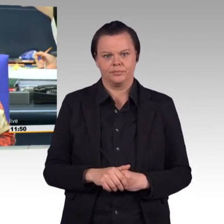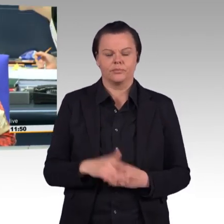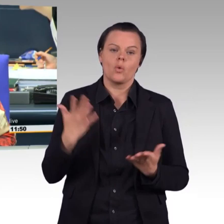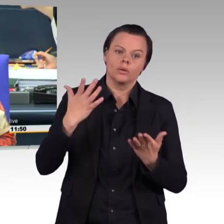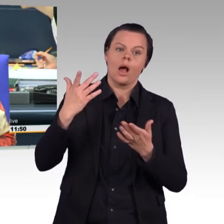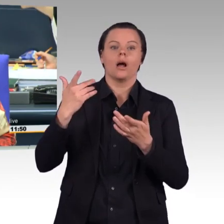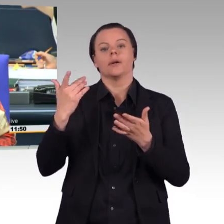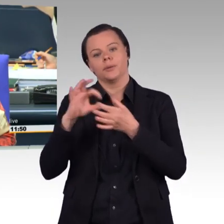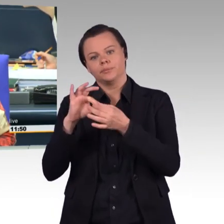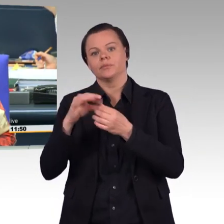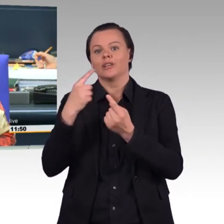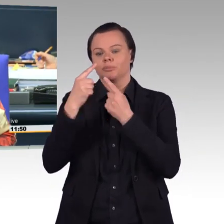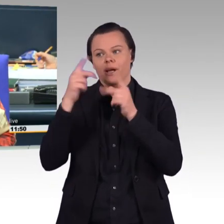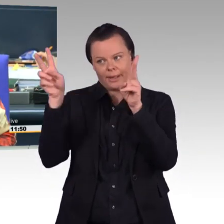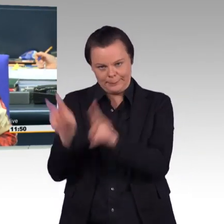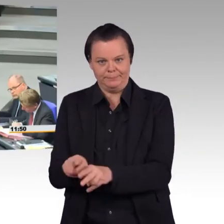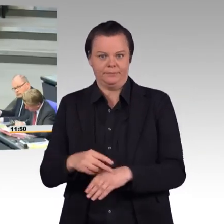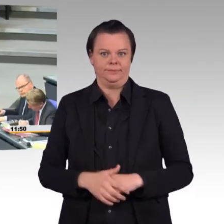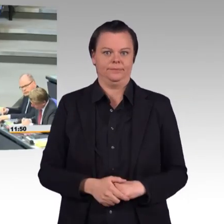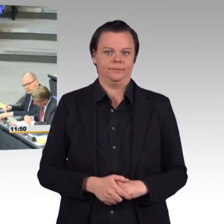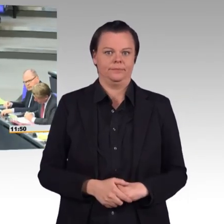die Bundesministerin Doktor Ursula von der Leyen.